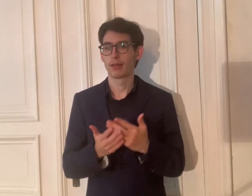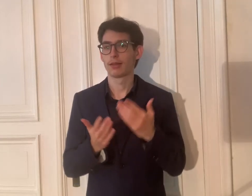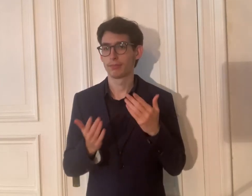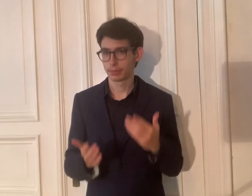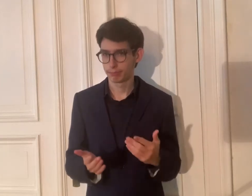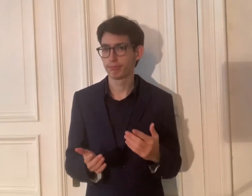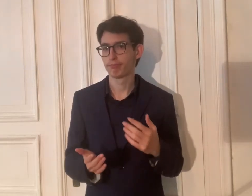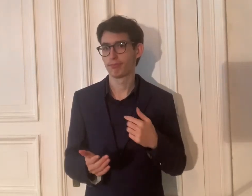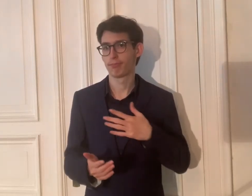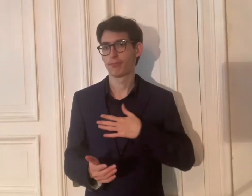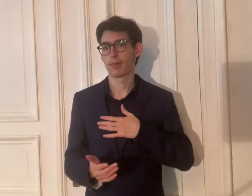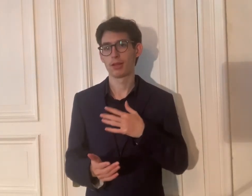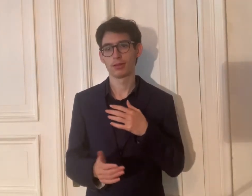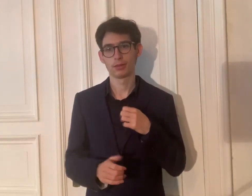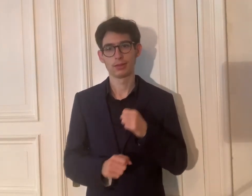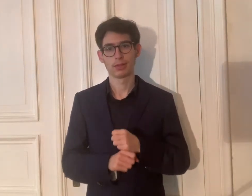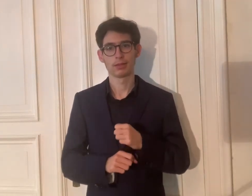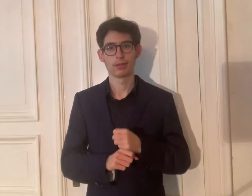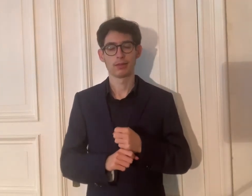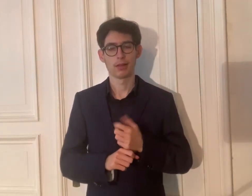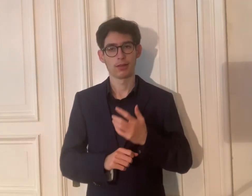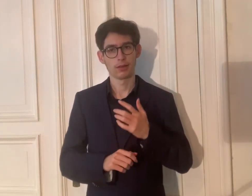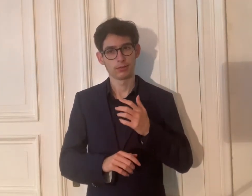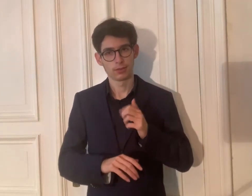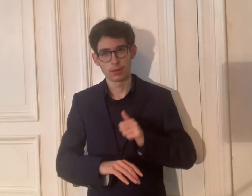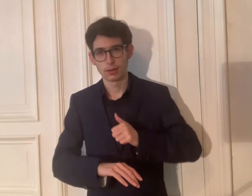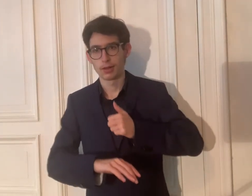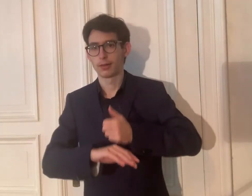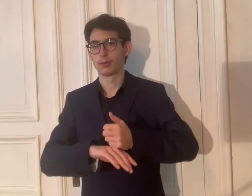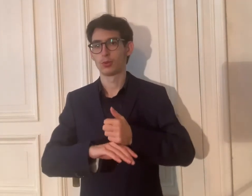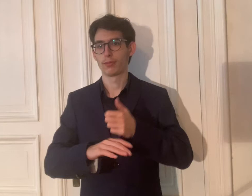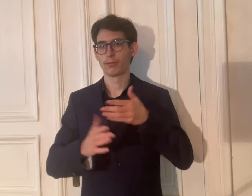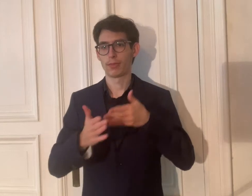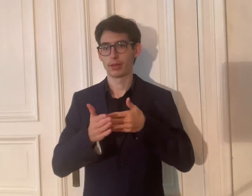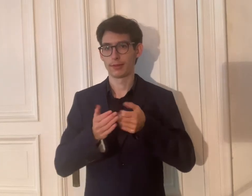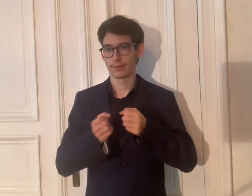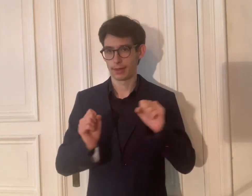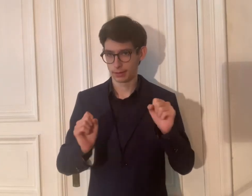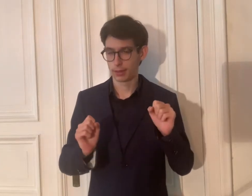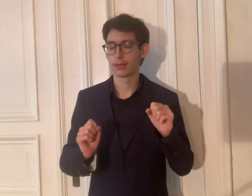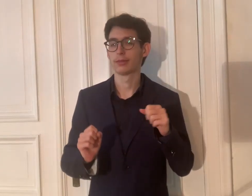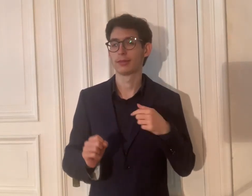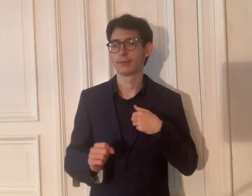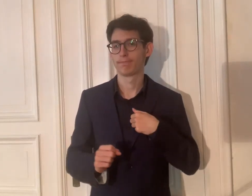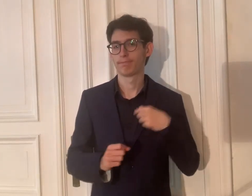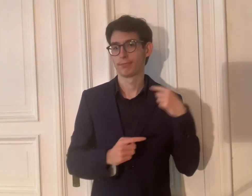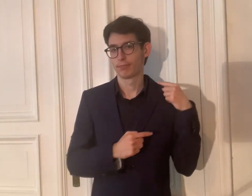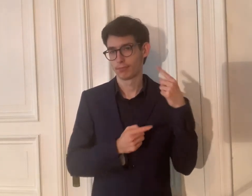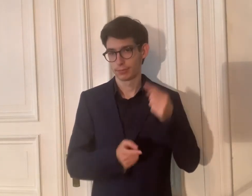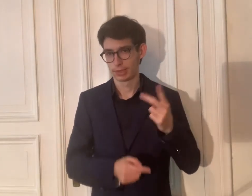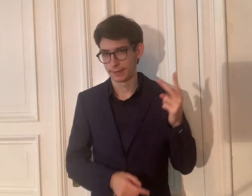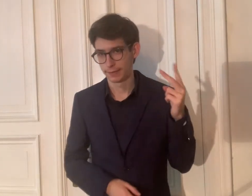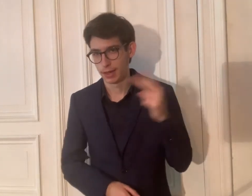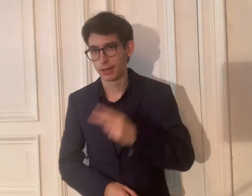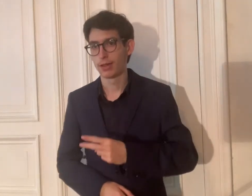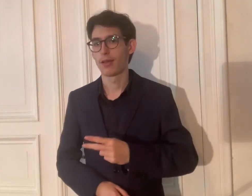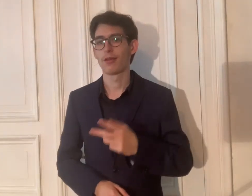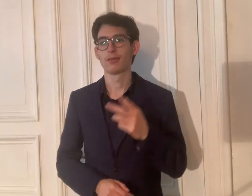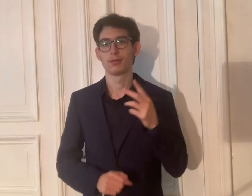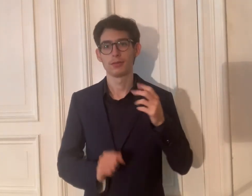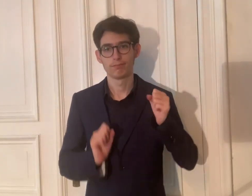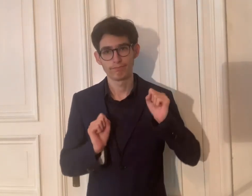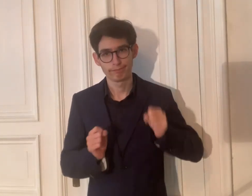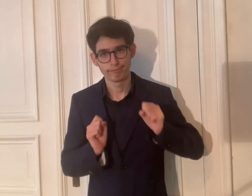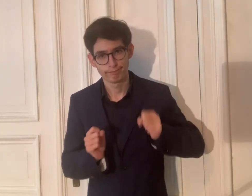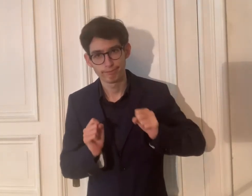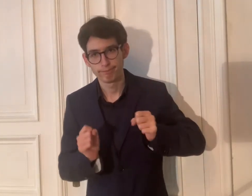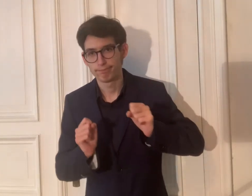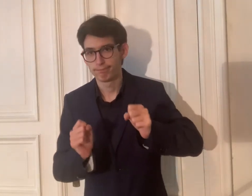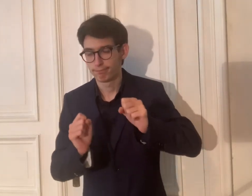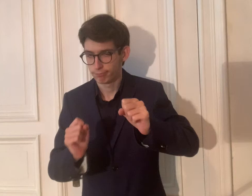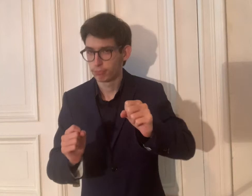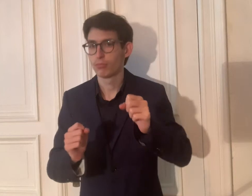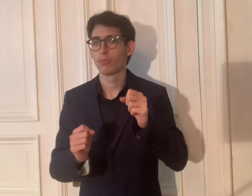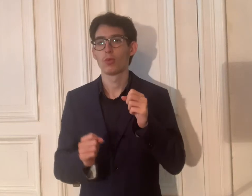Seit 2 Jahren engagiere ich mich als Leiter für die Barrierefreiheit.